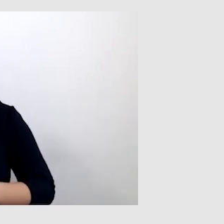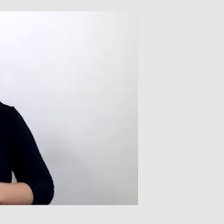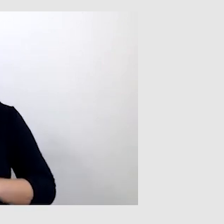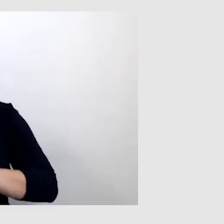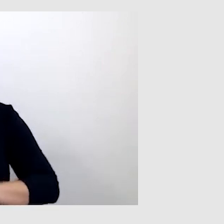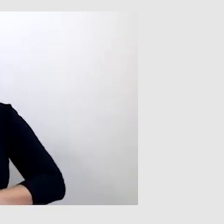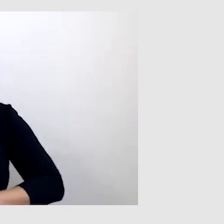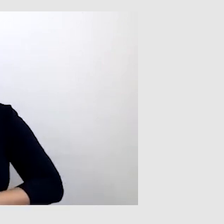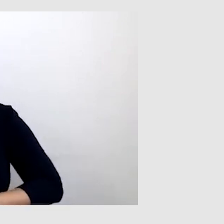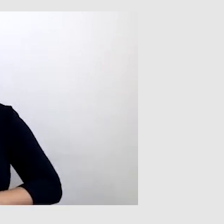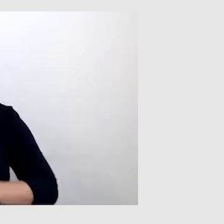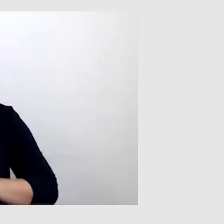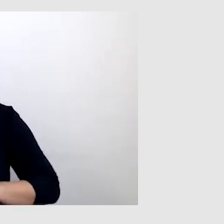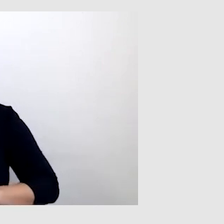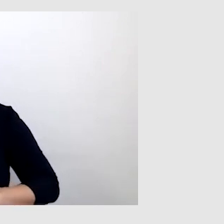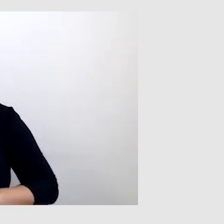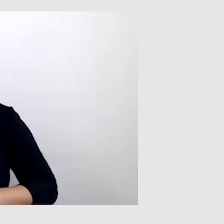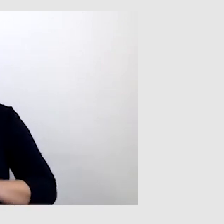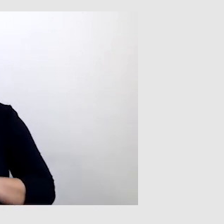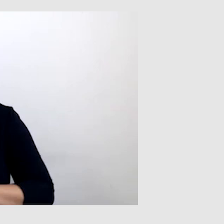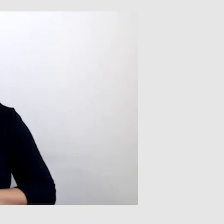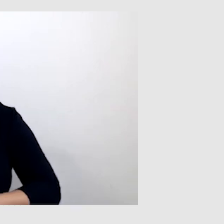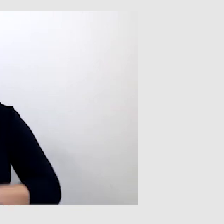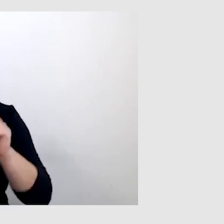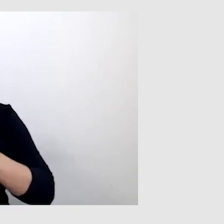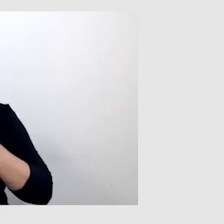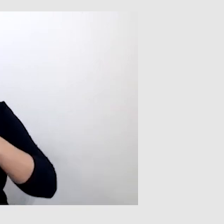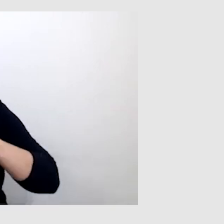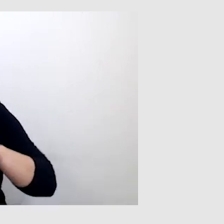Ale czasami mogą być takie zawiłe terminy, zwroty,